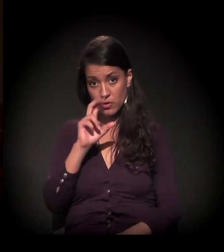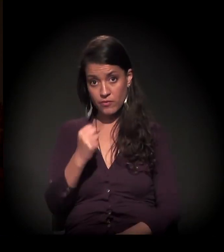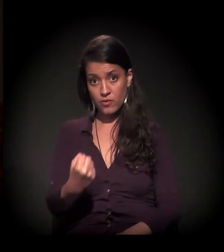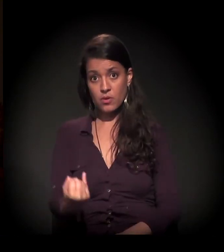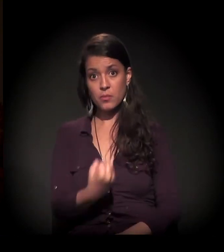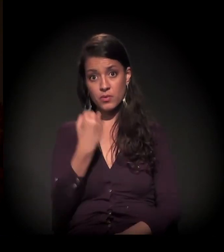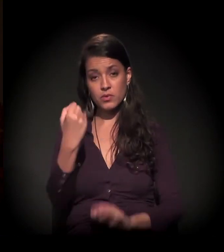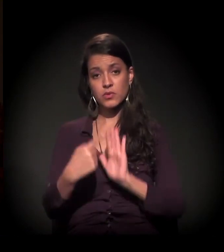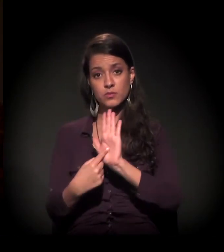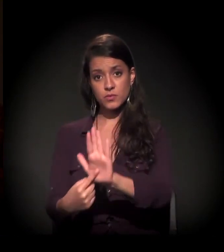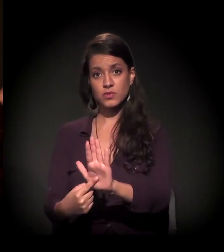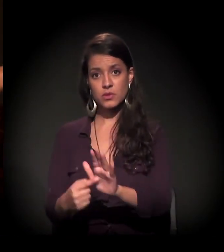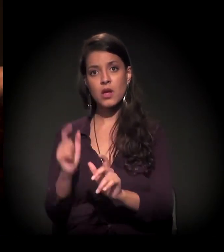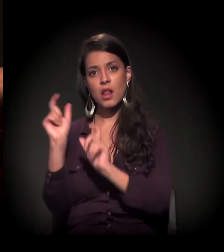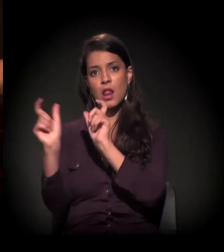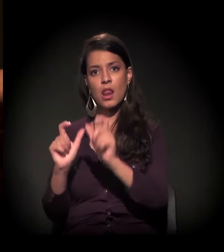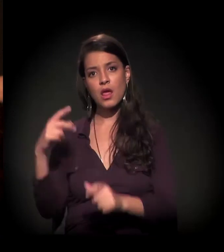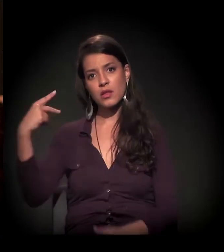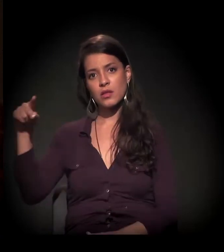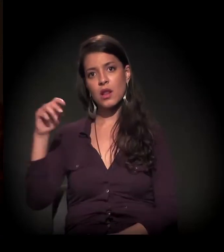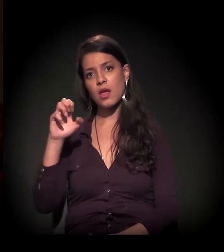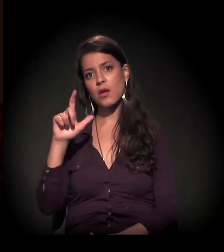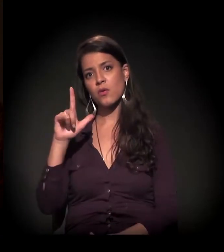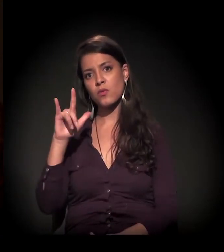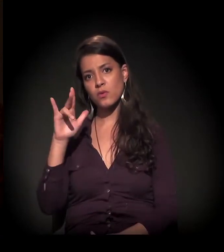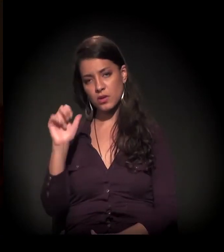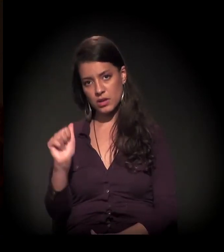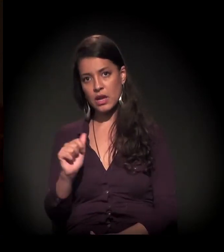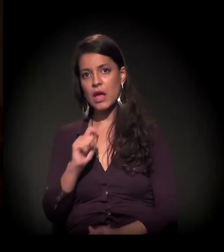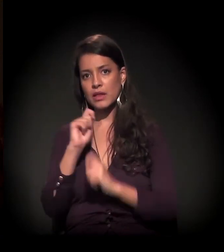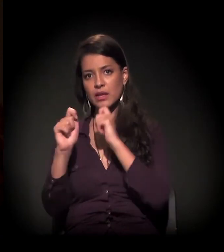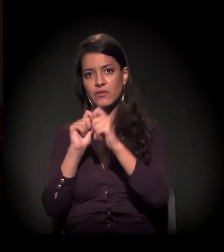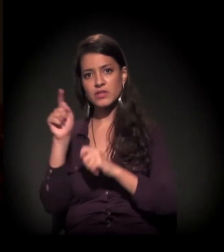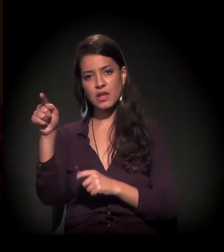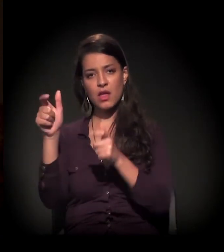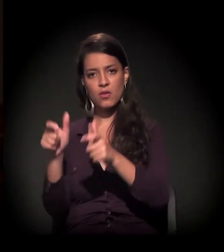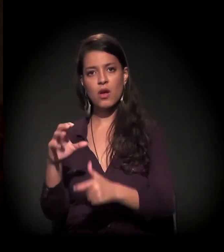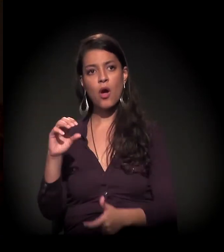que é importante de ser mostrada." Palavras de Maria Eulina, numa entrevista que ela deu para a Ocas.